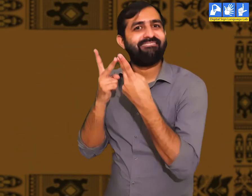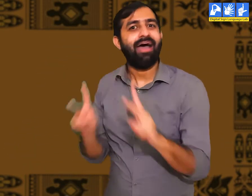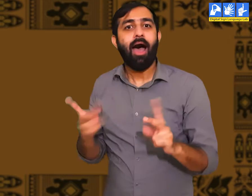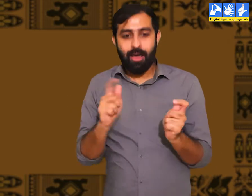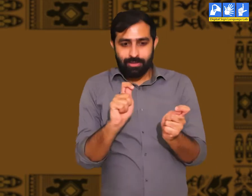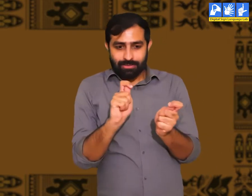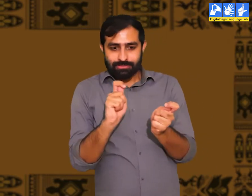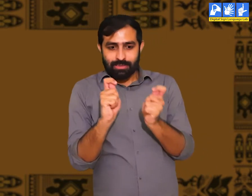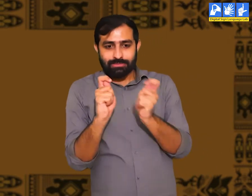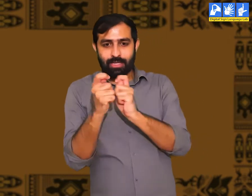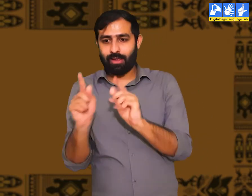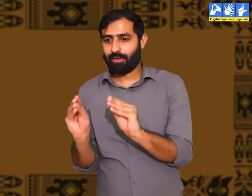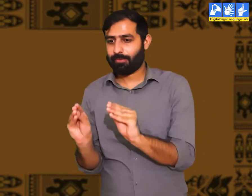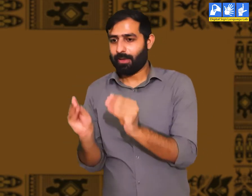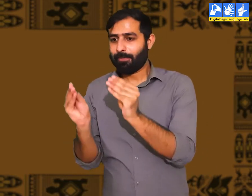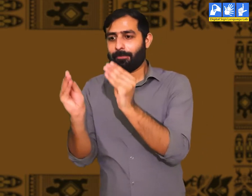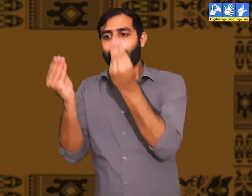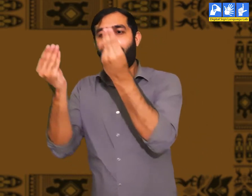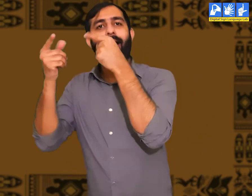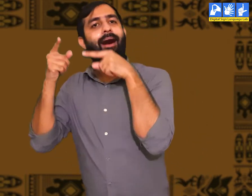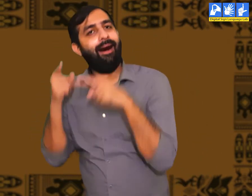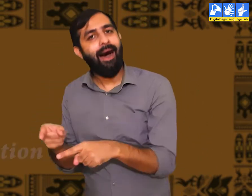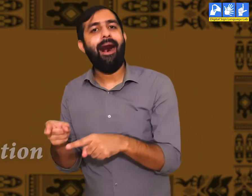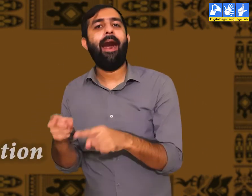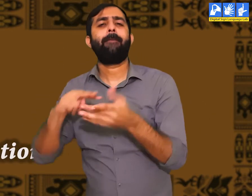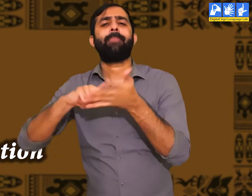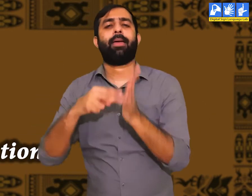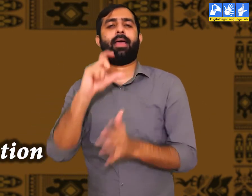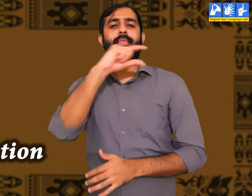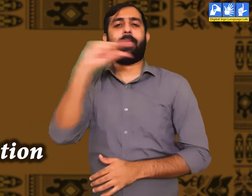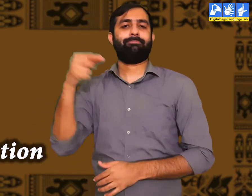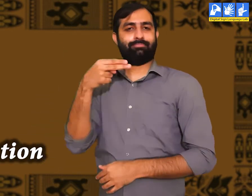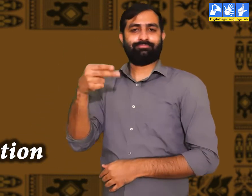इस प्रकार प्राचीन युग और आधुनिक युग के बीच बहुत परिवर्तन आया।